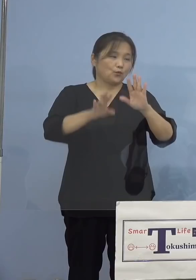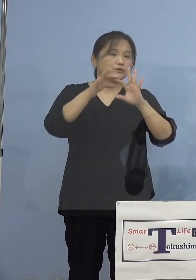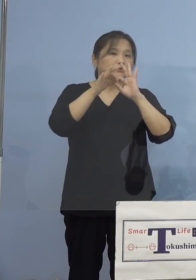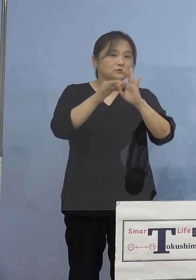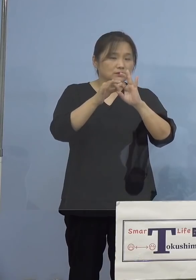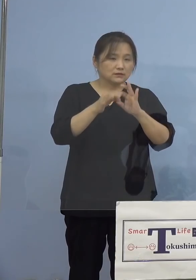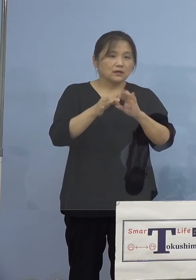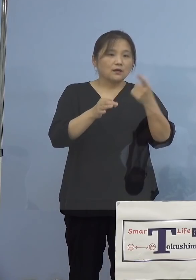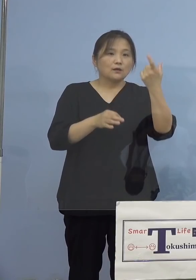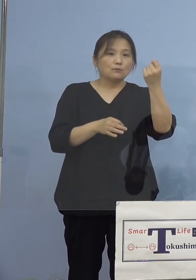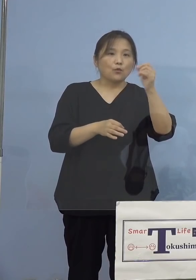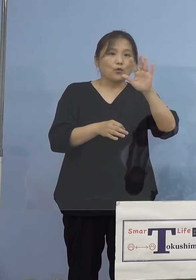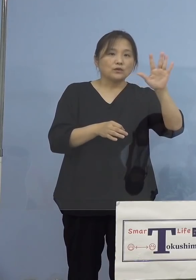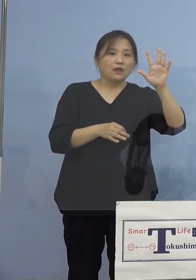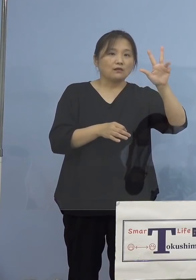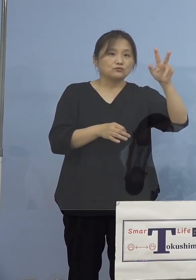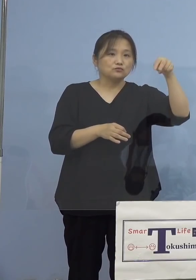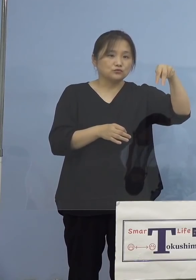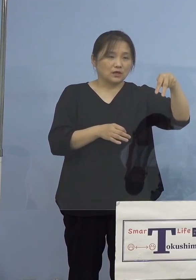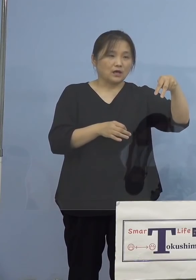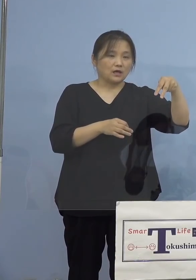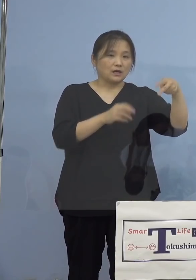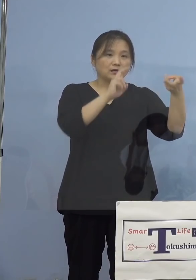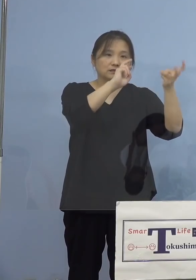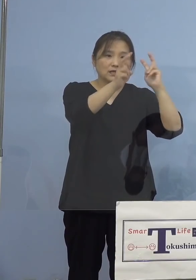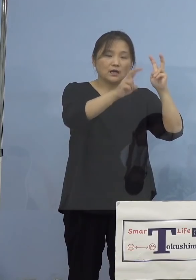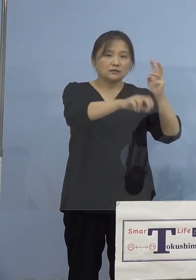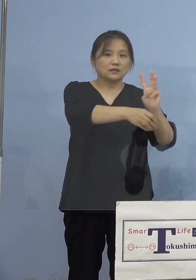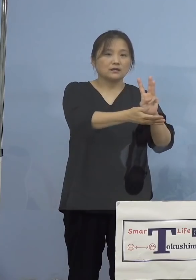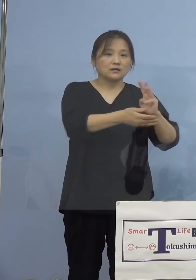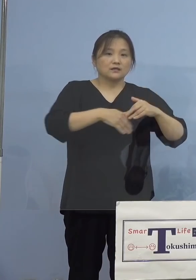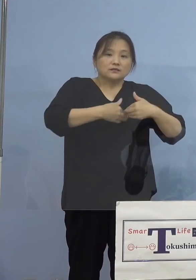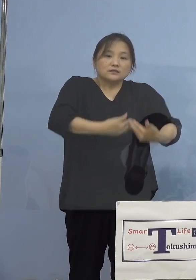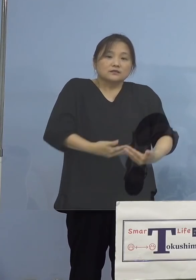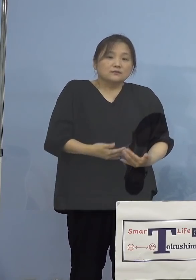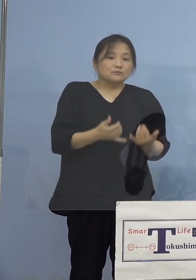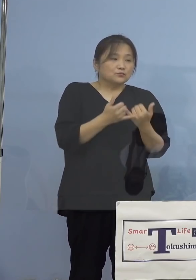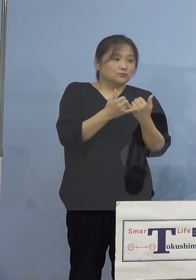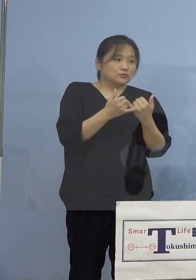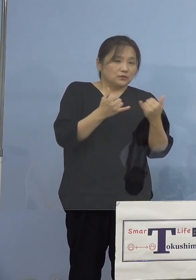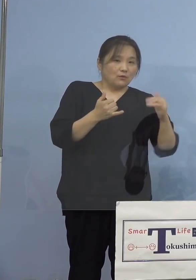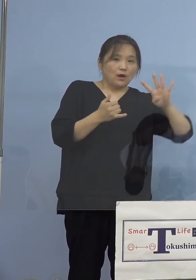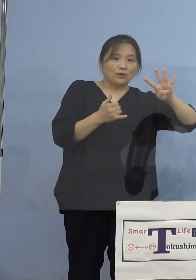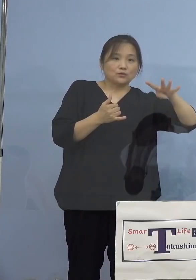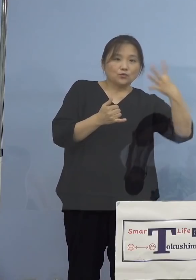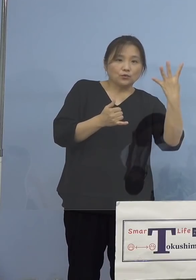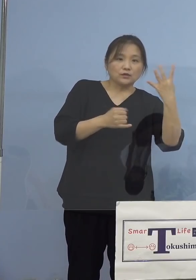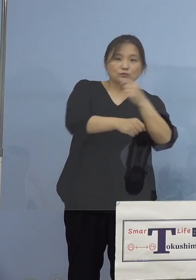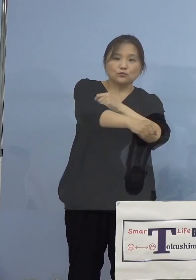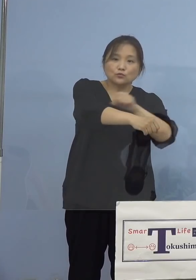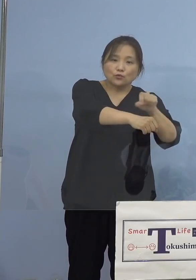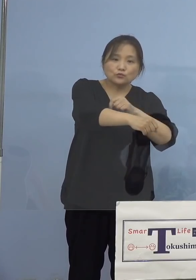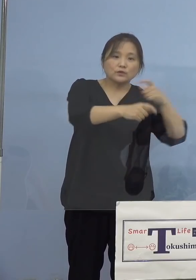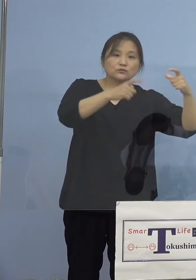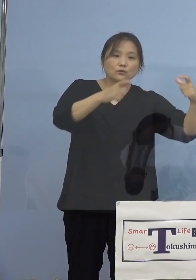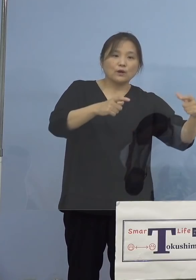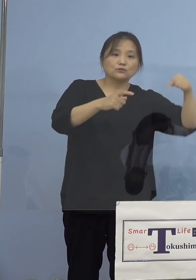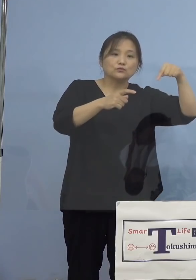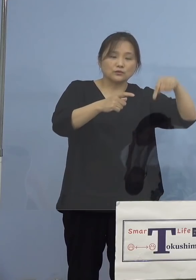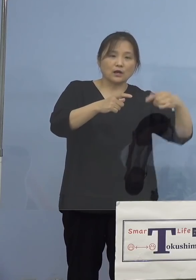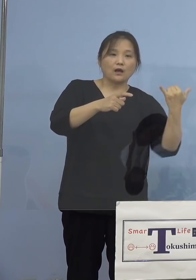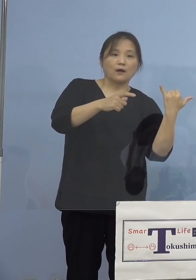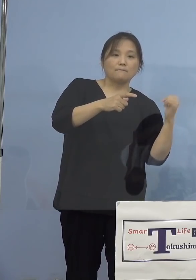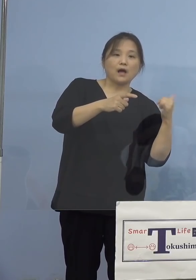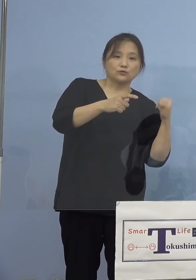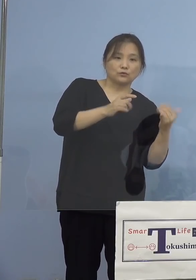モデルナ社製のワクチン、妊婦ついては 400(人)の特別枠のうち、パートナーの方を含め